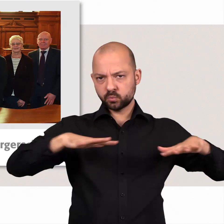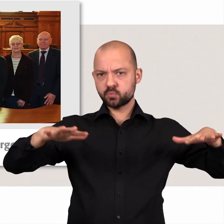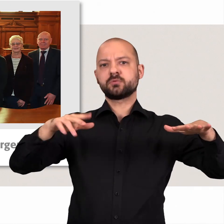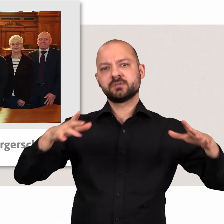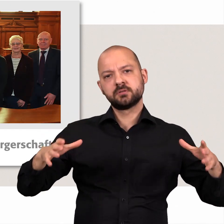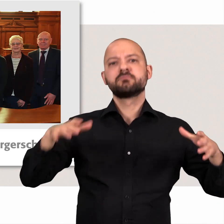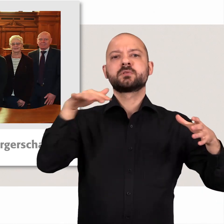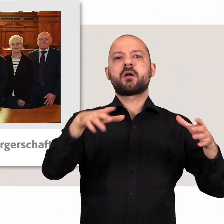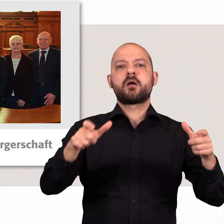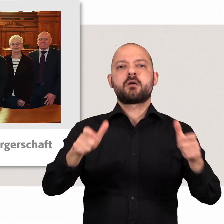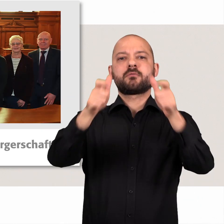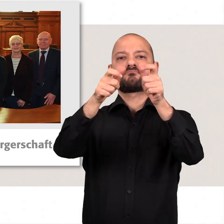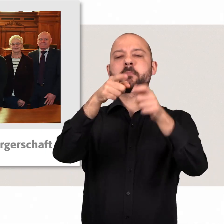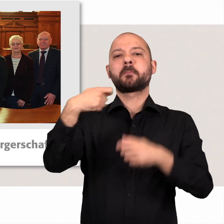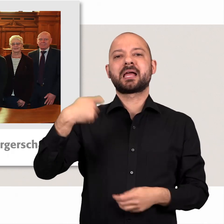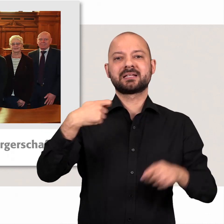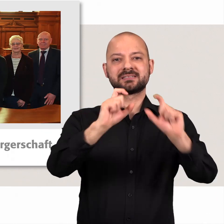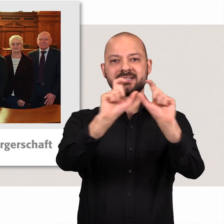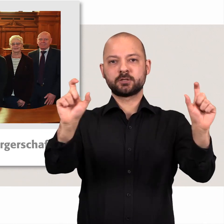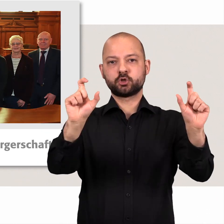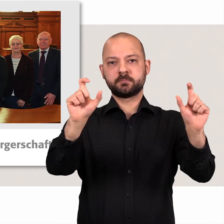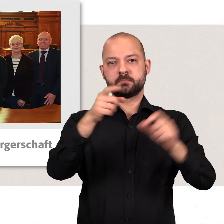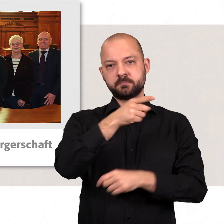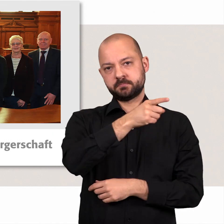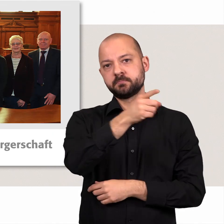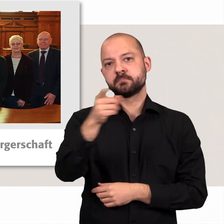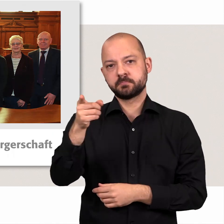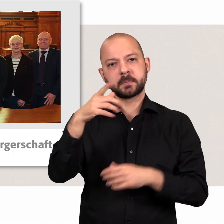Aus Mitgliedern aller Fraktionen setzt sich das Präsidium zusammen.